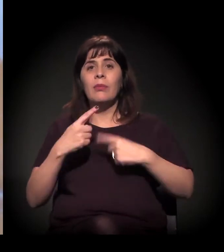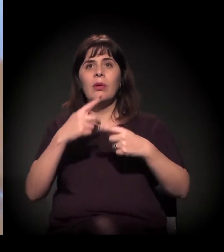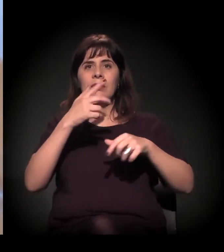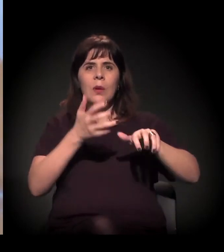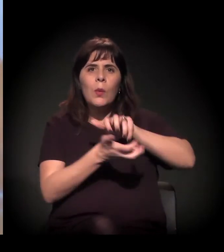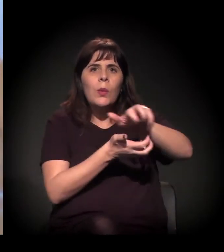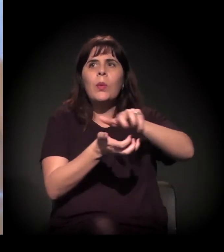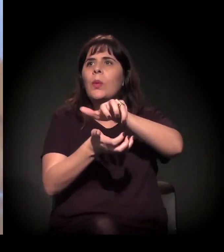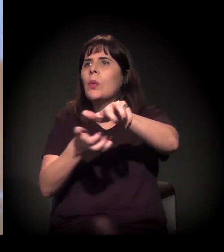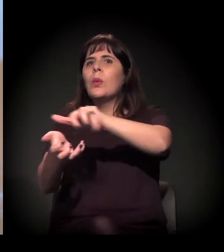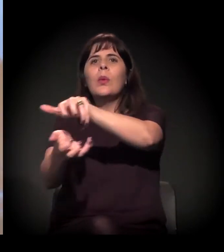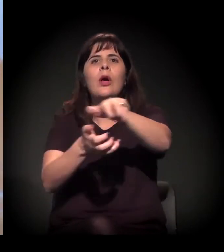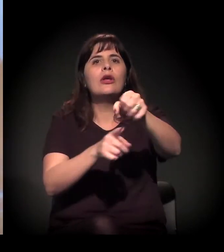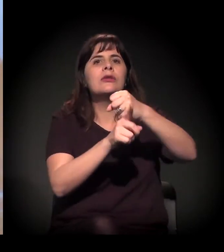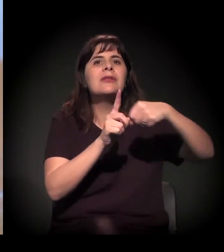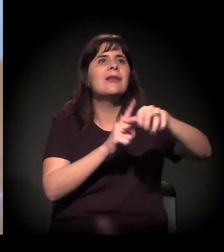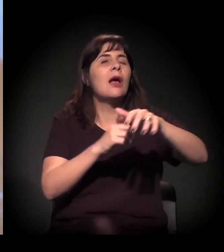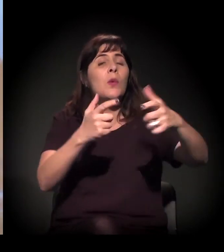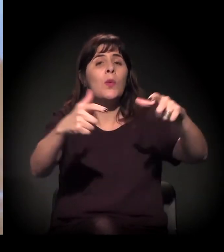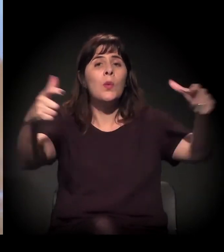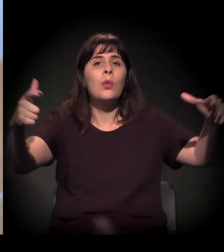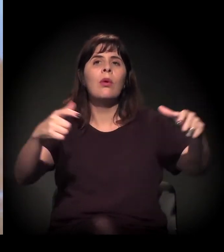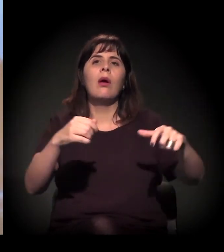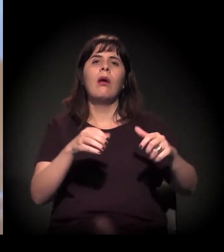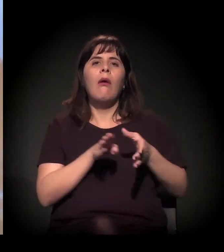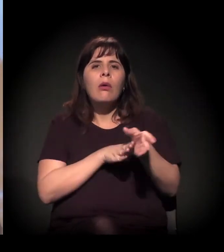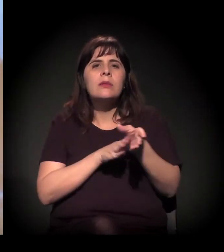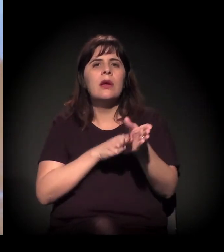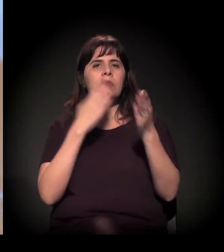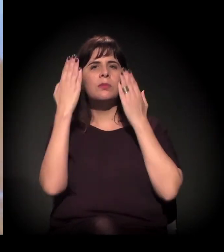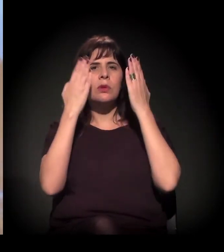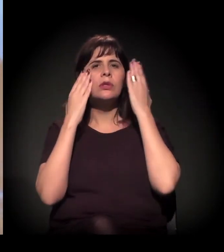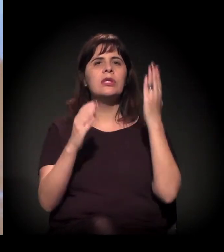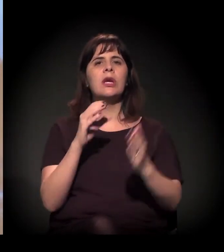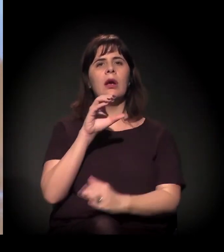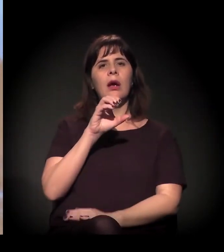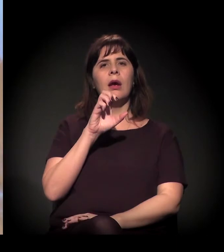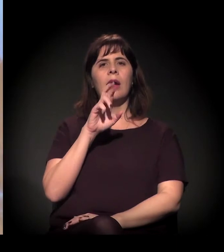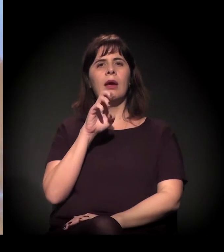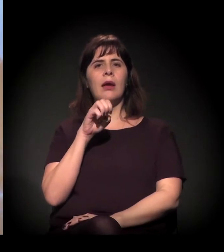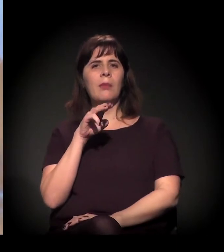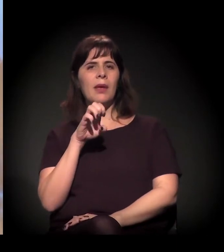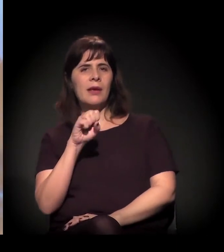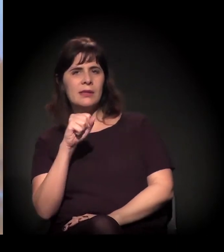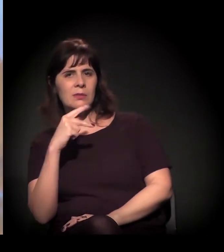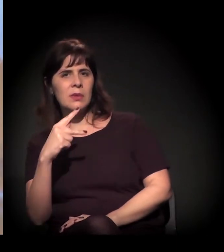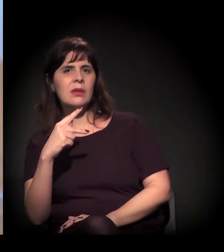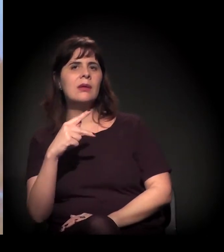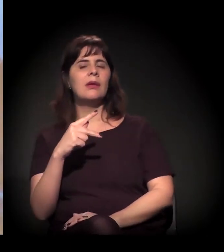que soltam o Cremesp, o Conselho de Psicologia, o Ministério Público, a Defensoria... Recente, foi nesta semana, não?